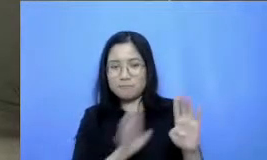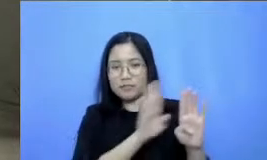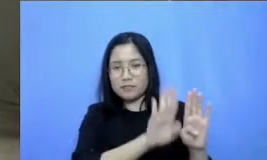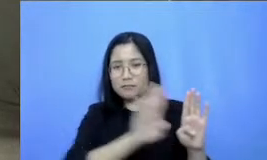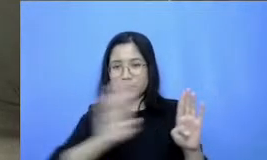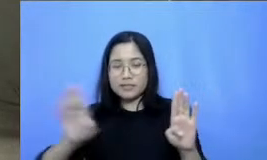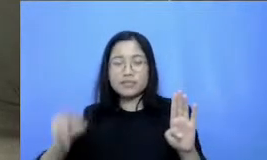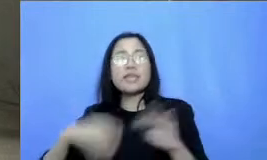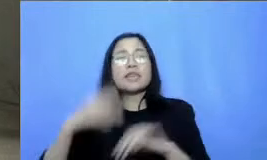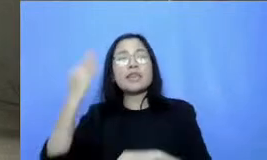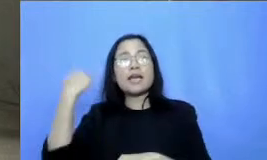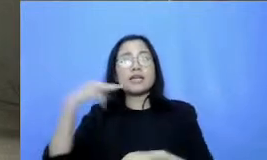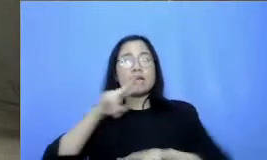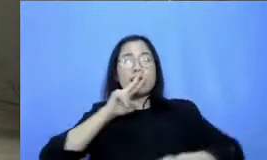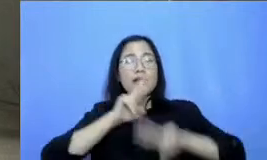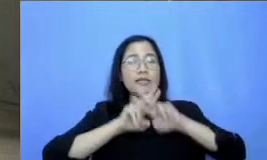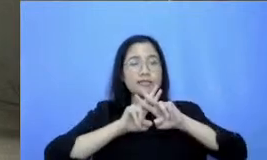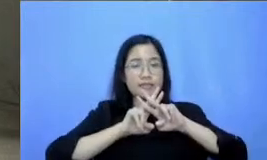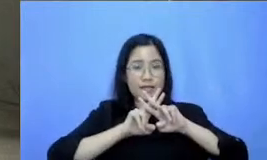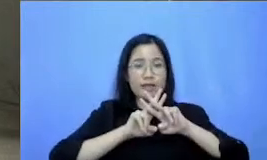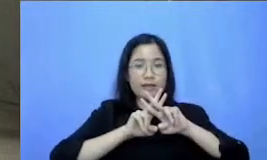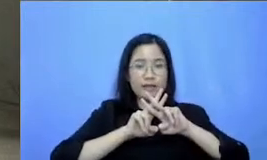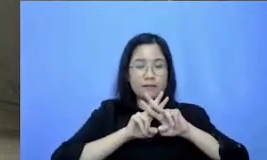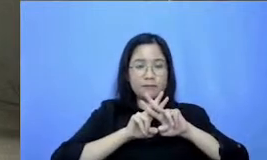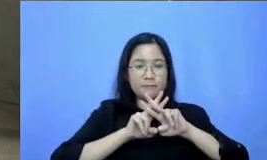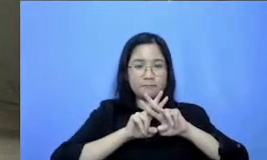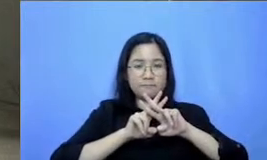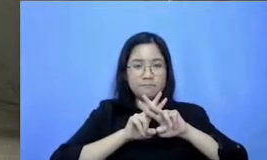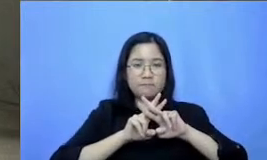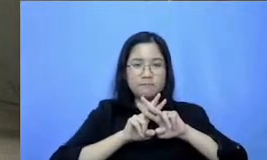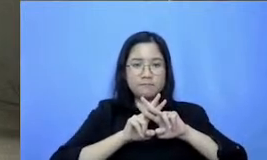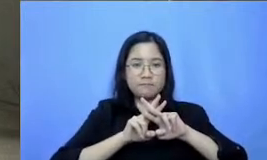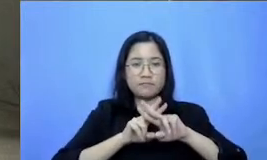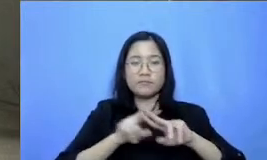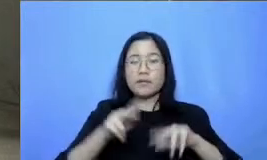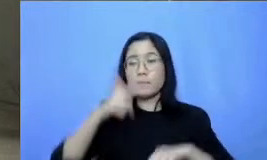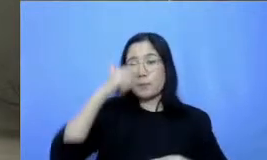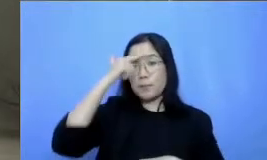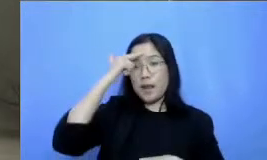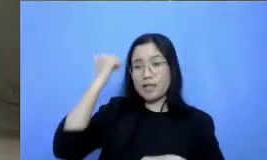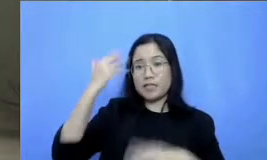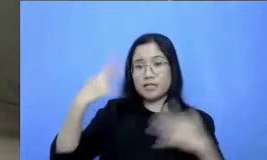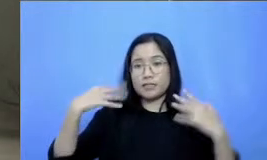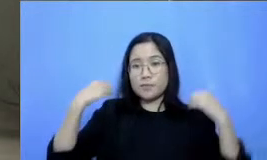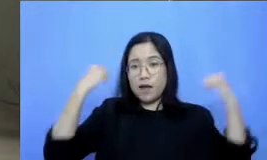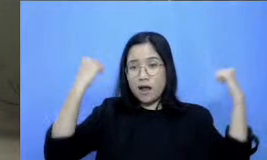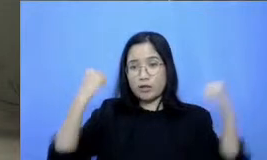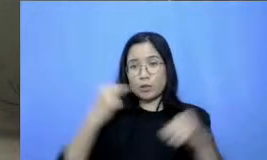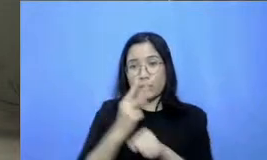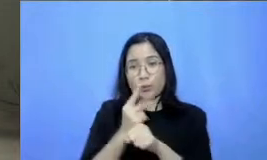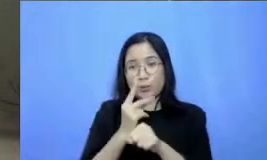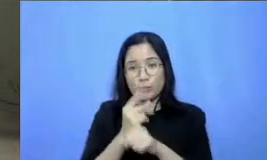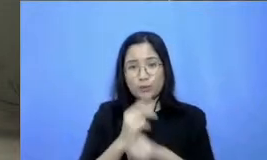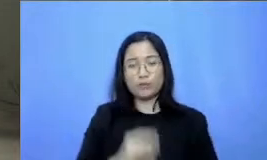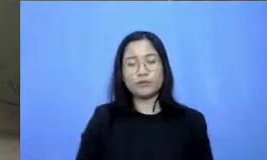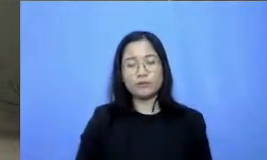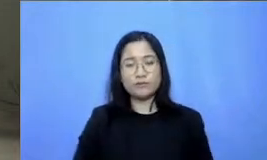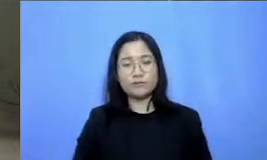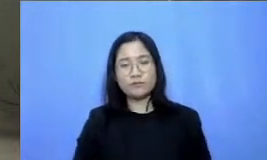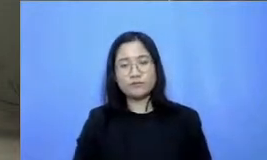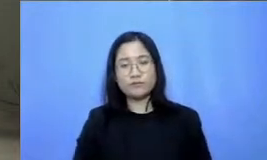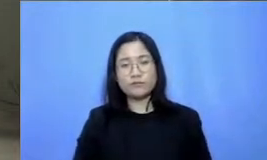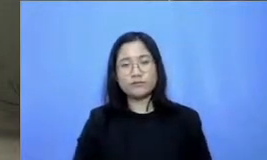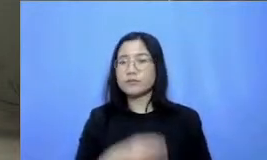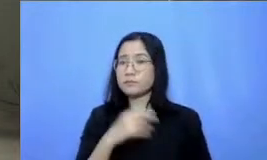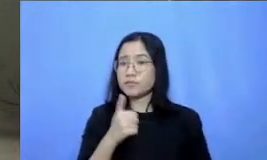kita sebutkan yaitu hashtag belajar semangat Guruh ya Jadi boleh juga diteke Instagram juga